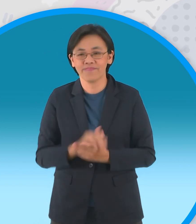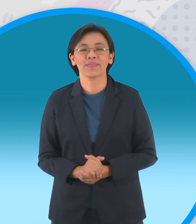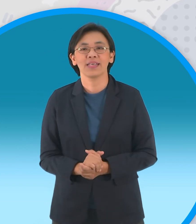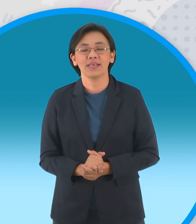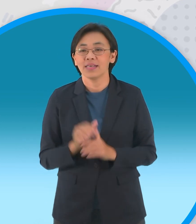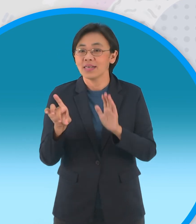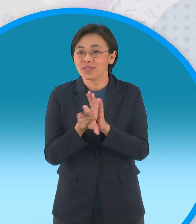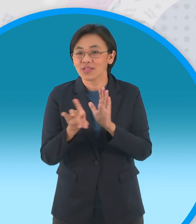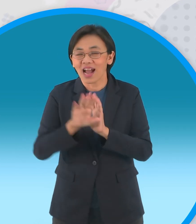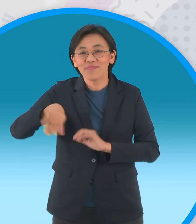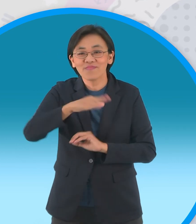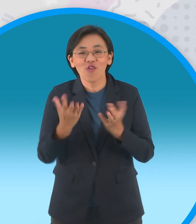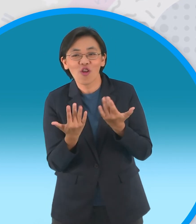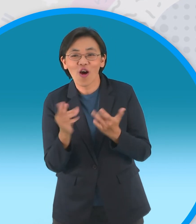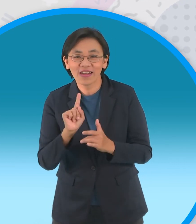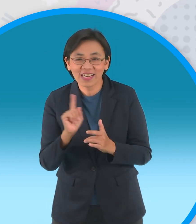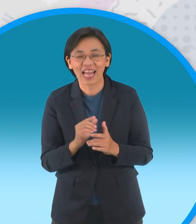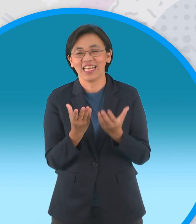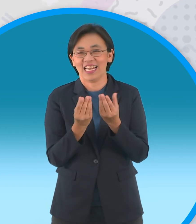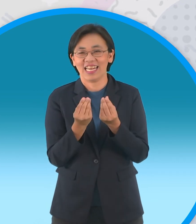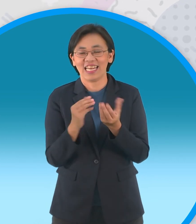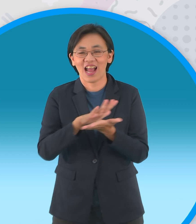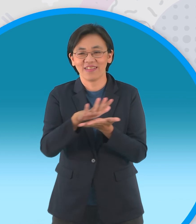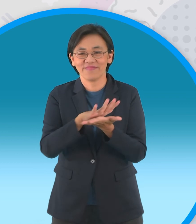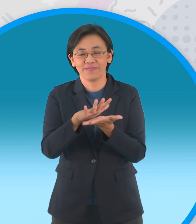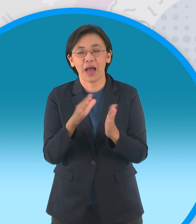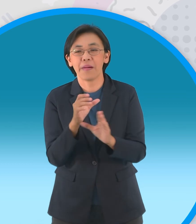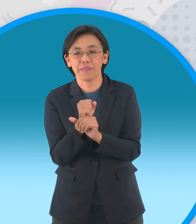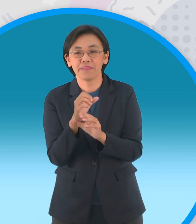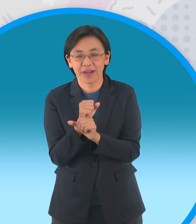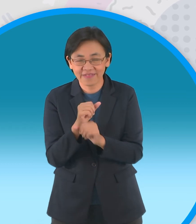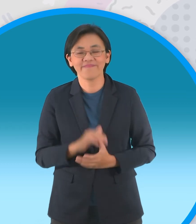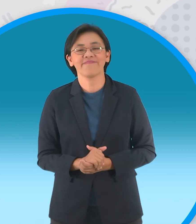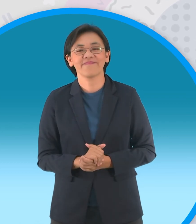ต้องมาดูกันได้จ๊ะแล้วก็อย่าลืมช่วงสุด ท้ายที่น้องก็รอคอยก็คือช่วงปั้นฝัน